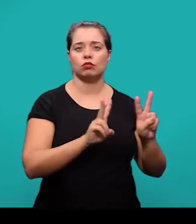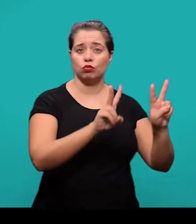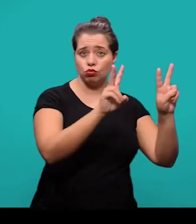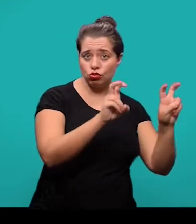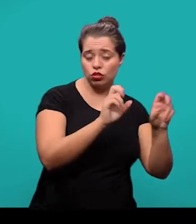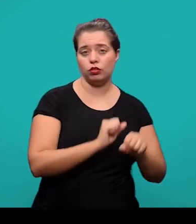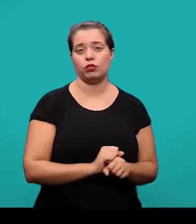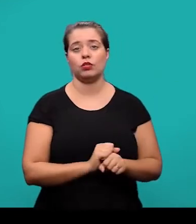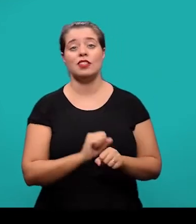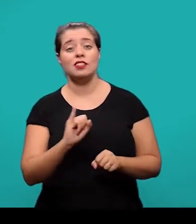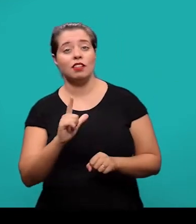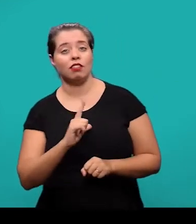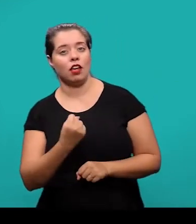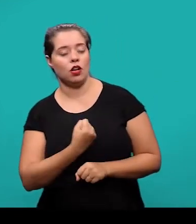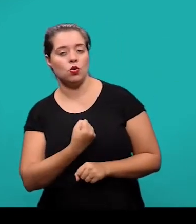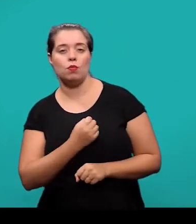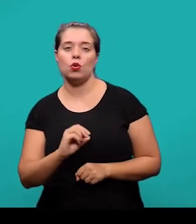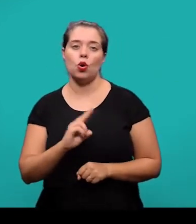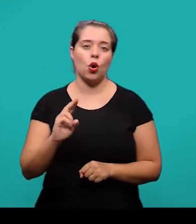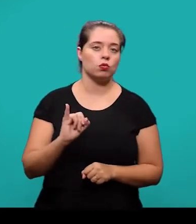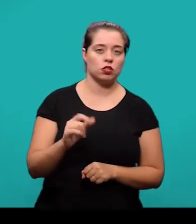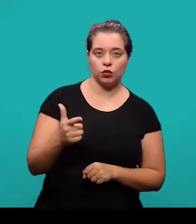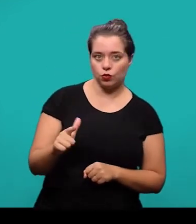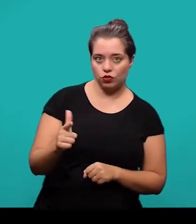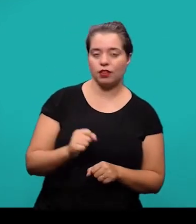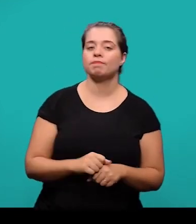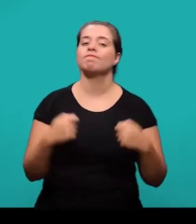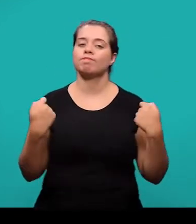ou sem indicativo numérico, seguem as normas da NBR 6024